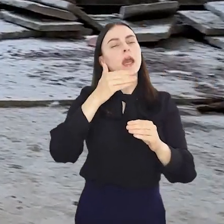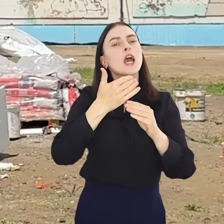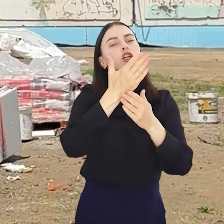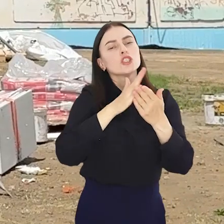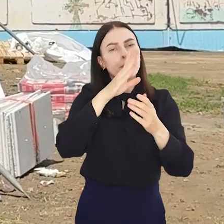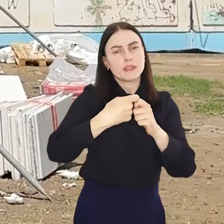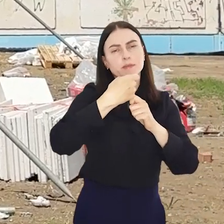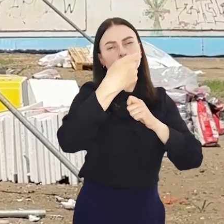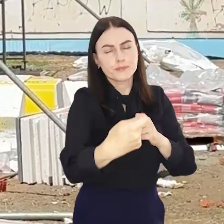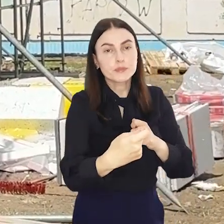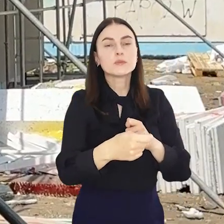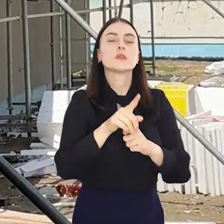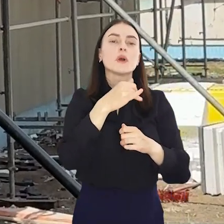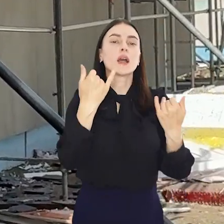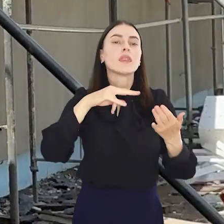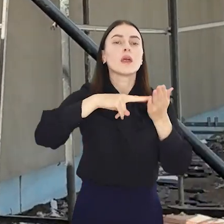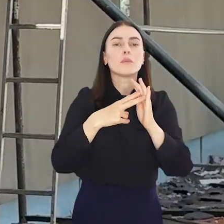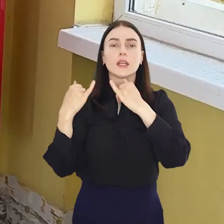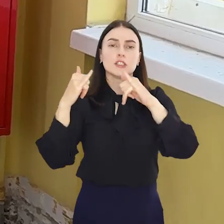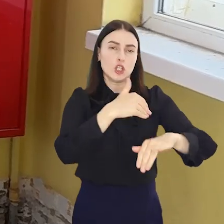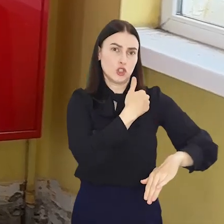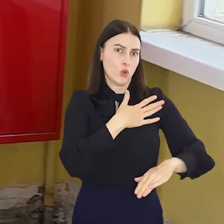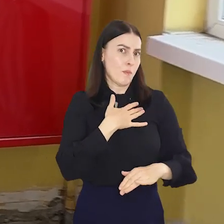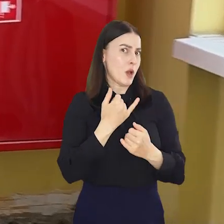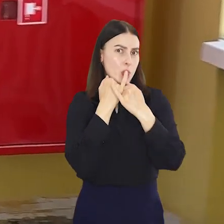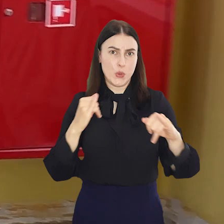nieco dłużej, bo i zakres w każdej z placówek będzie inny.